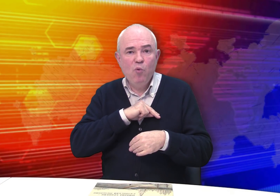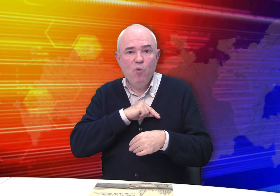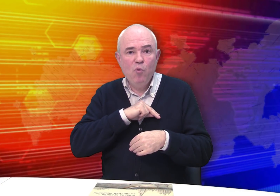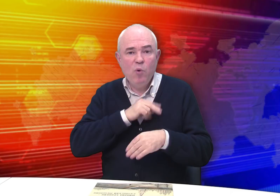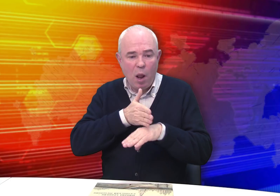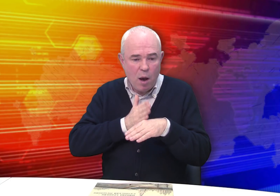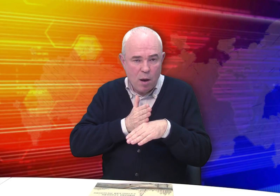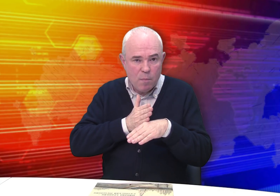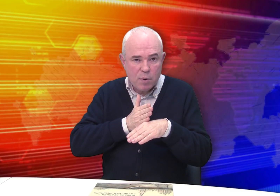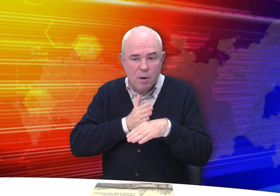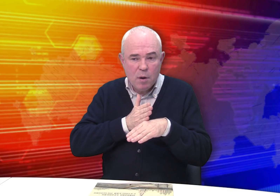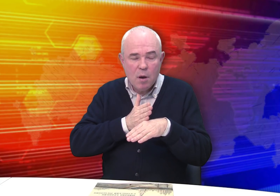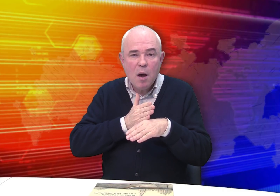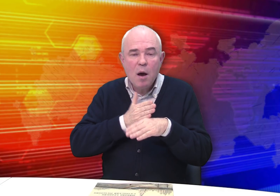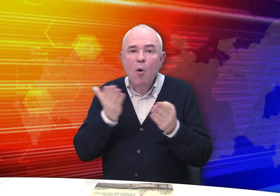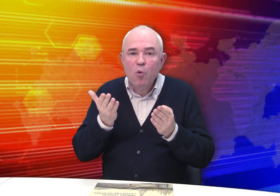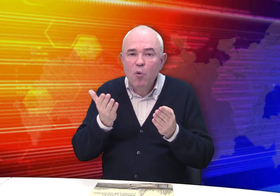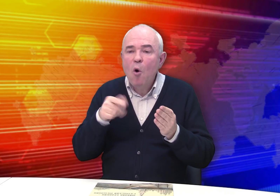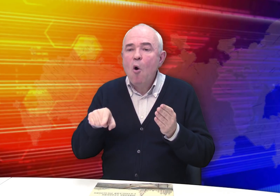Какую?